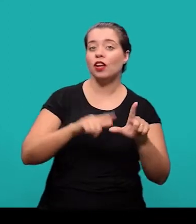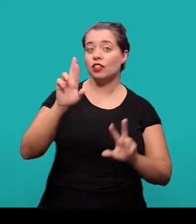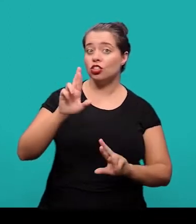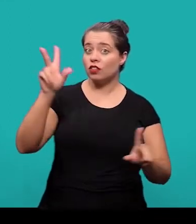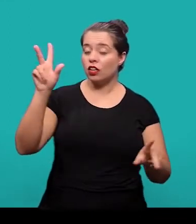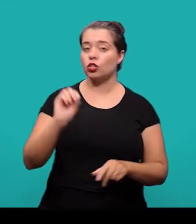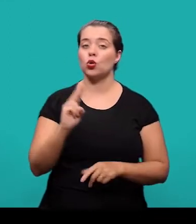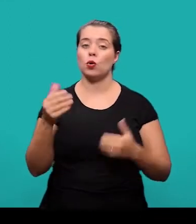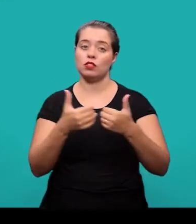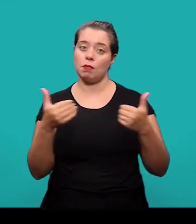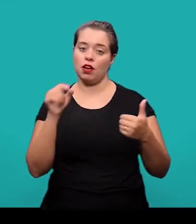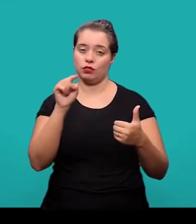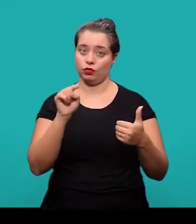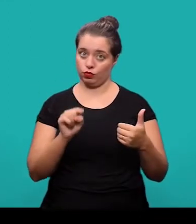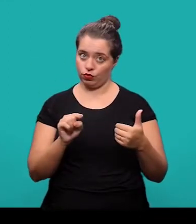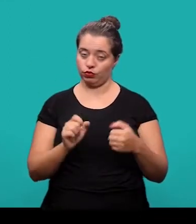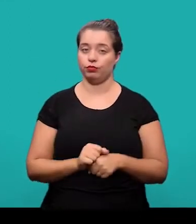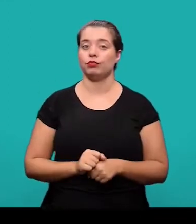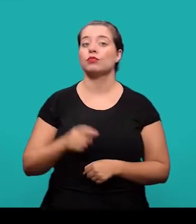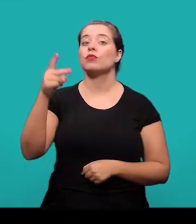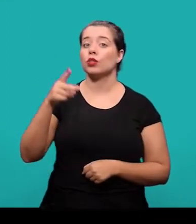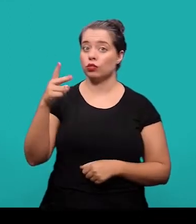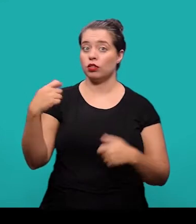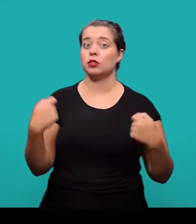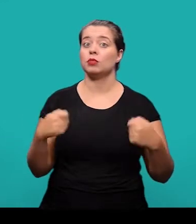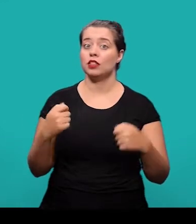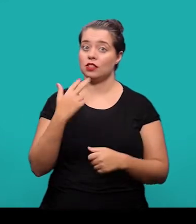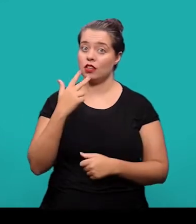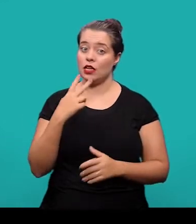ou separados por dois -pontos e devem ser inscritos no idioma do texto.